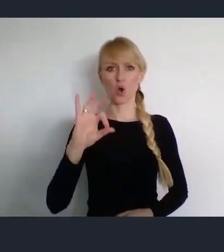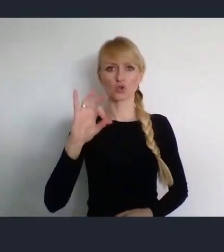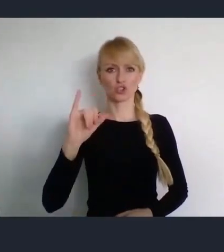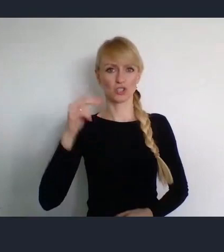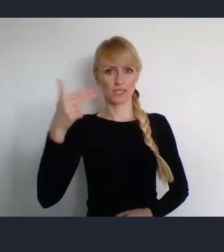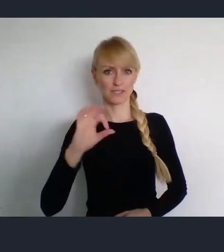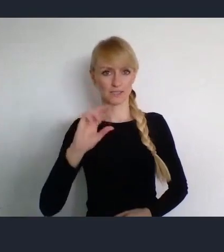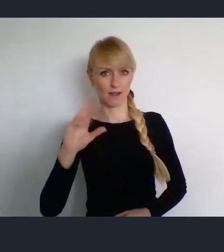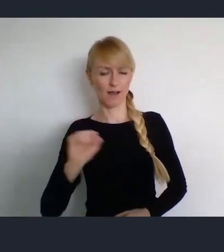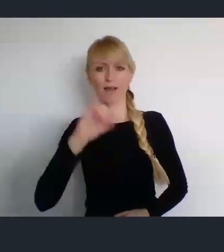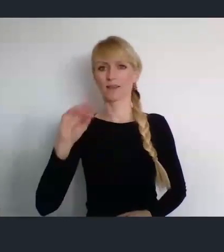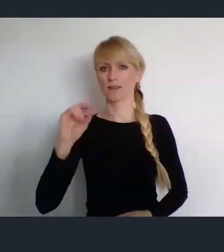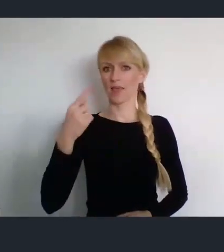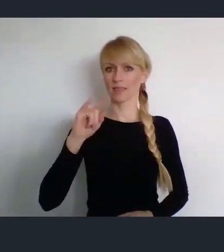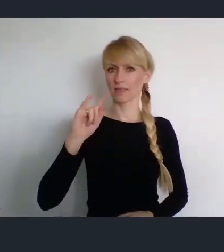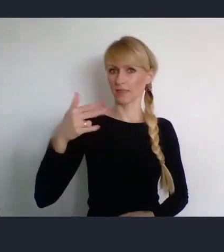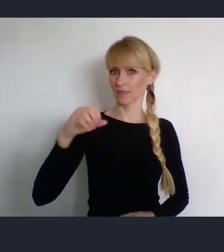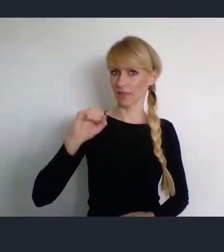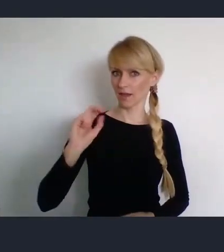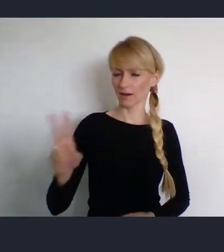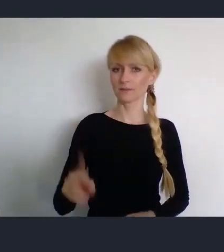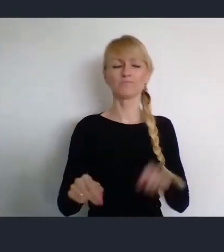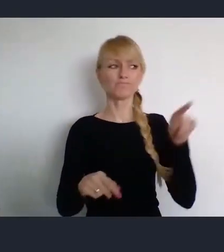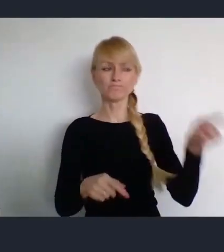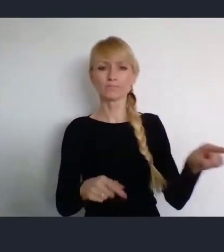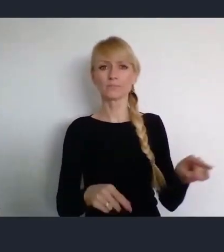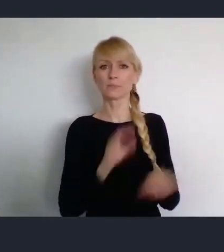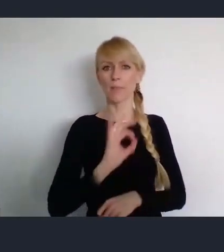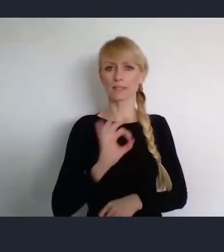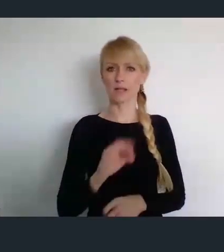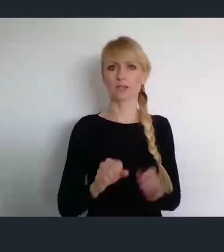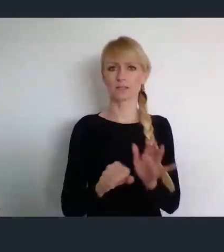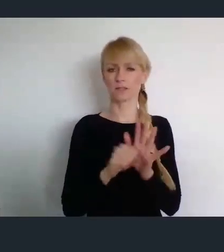Która jest pełnomocnikiem rządu ds. Światowego Forum Miast.